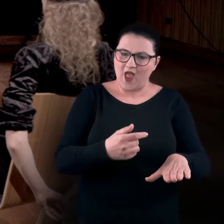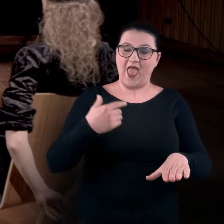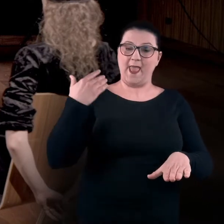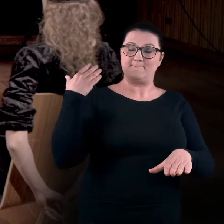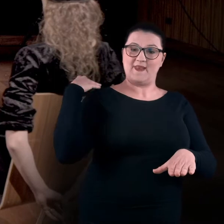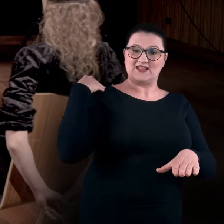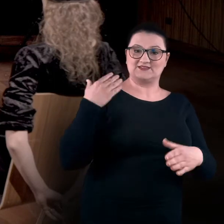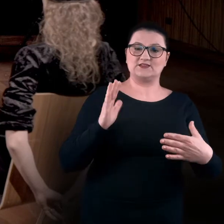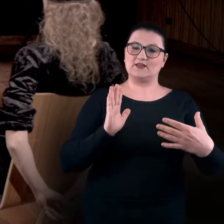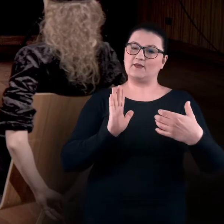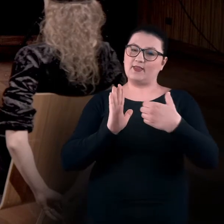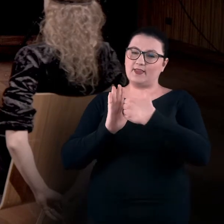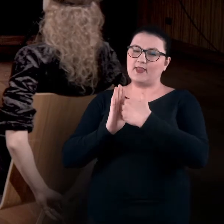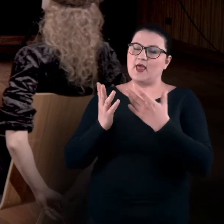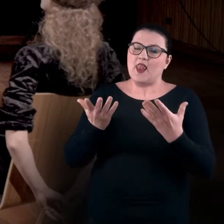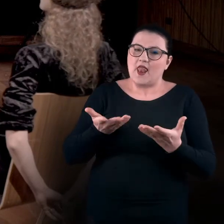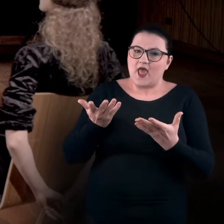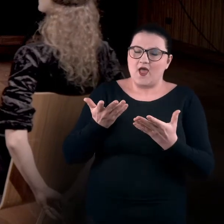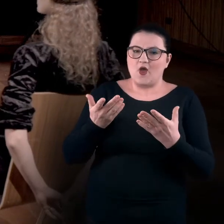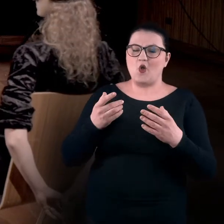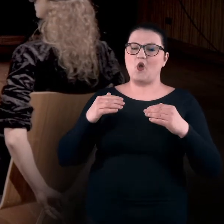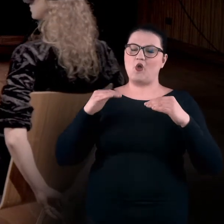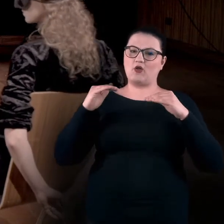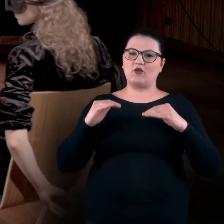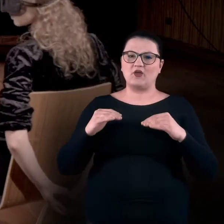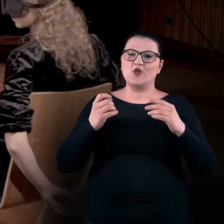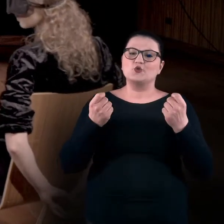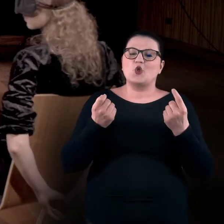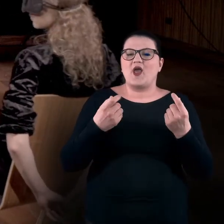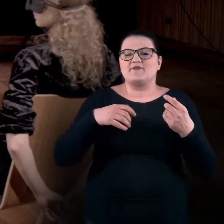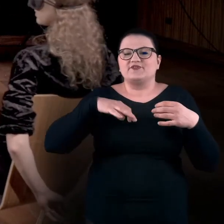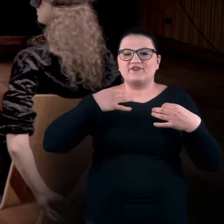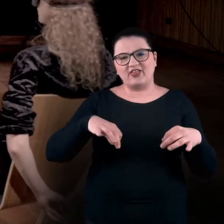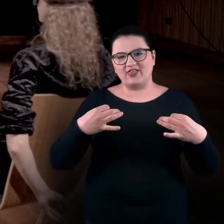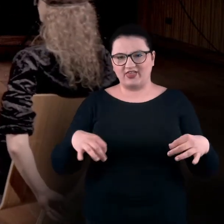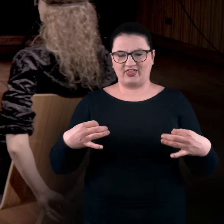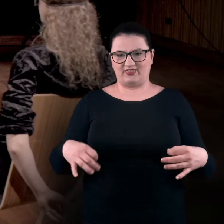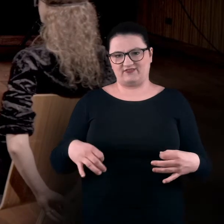tył moich pleców jest delikatnie opuszczony. Jestem taka jakby sflaczała, wyluzowana.